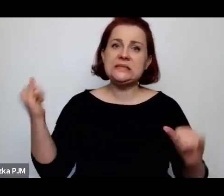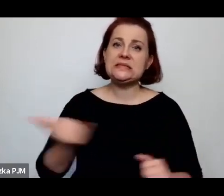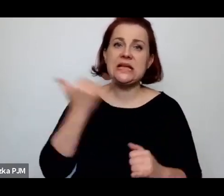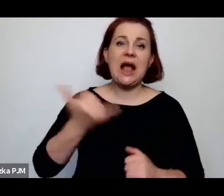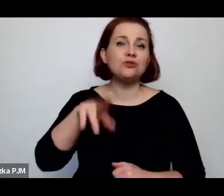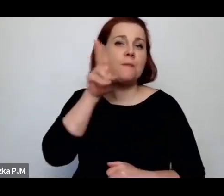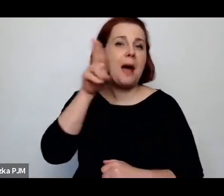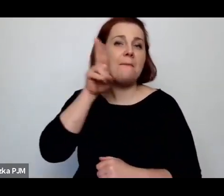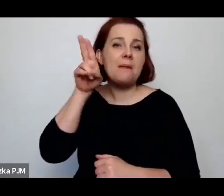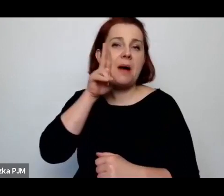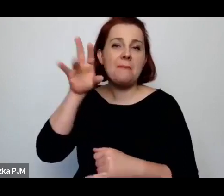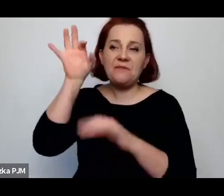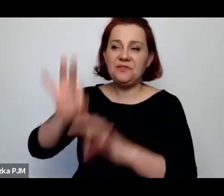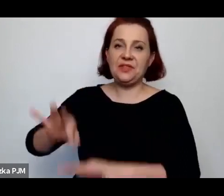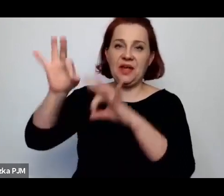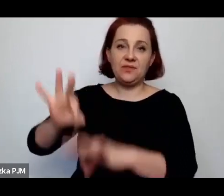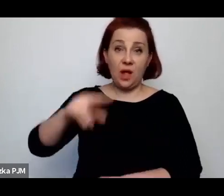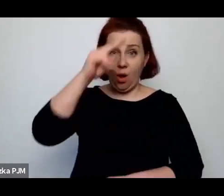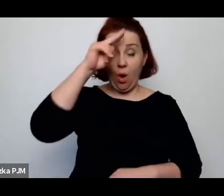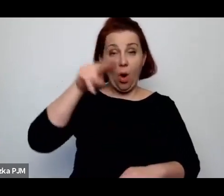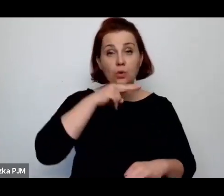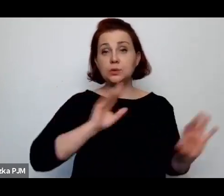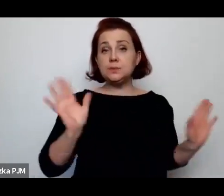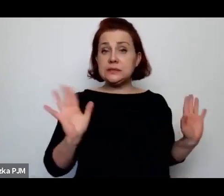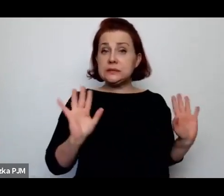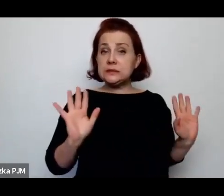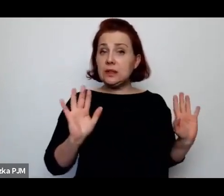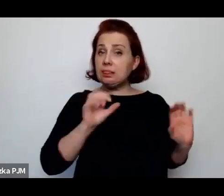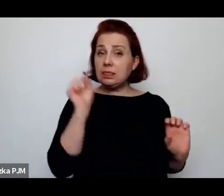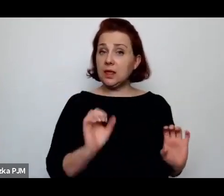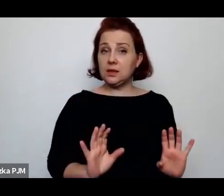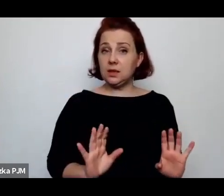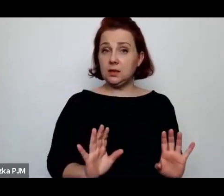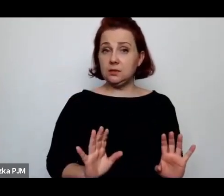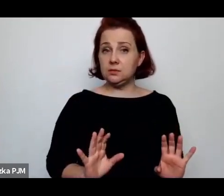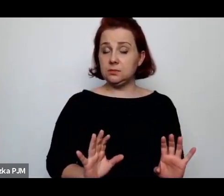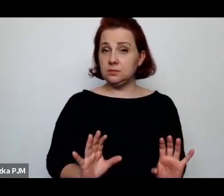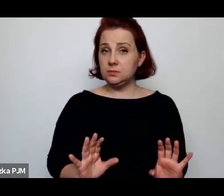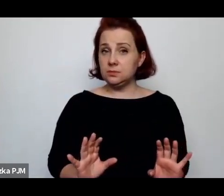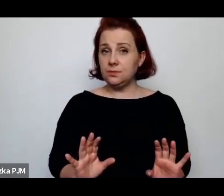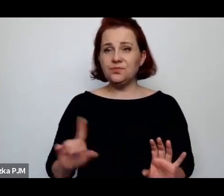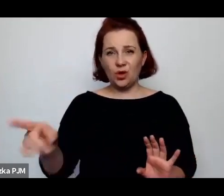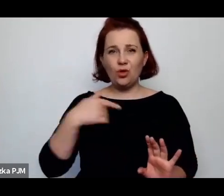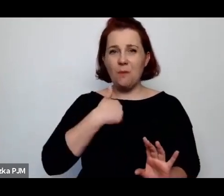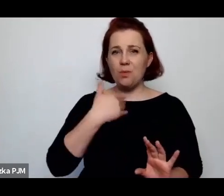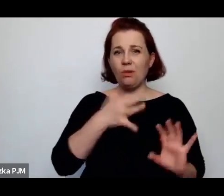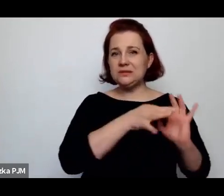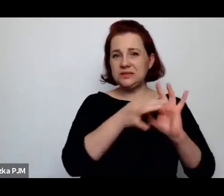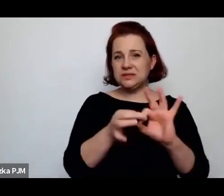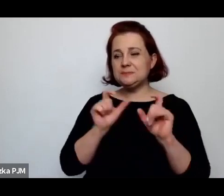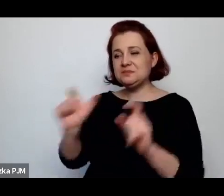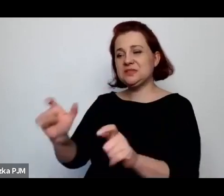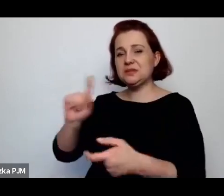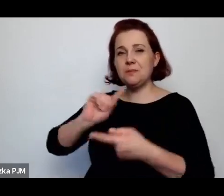Ale to jest bardzo mocno też związane z tą opresją polityczną, która polegała też na tym